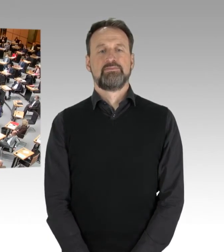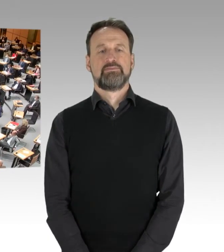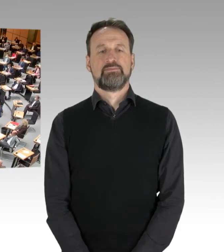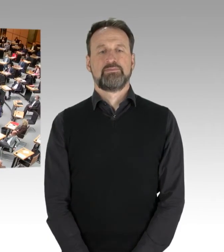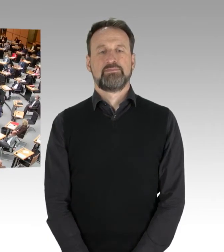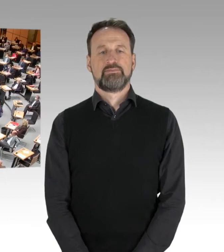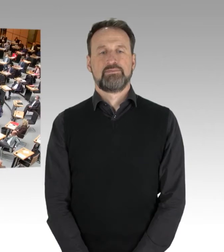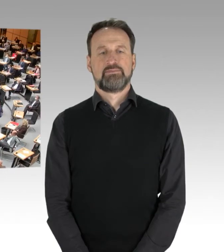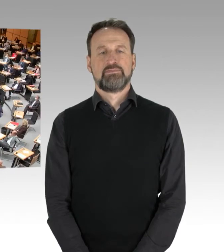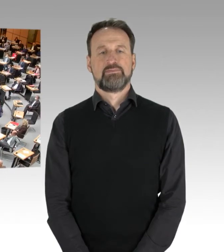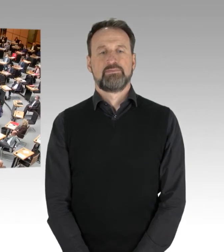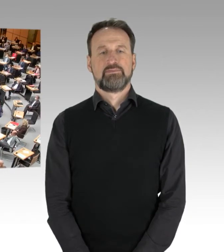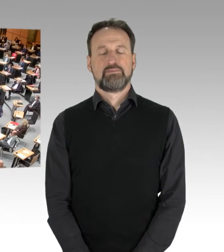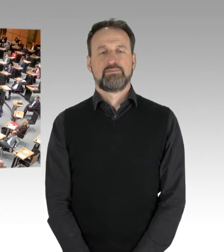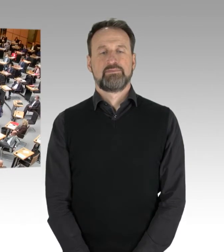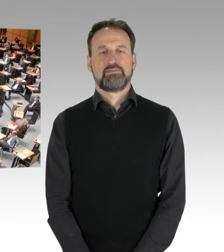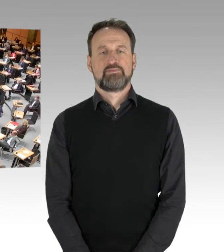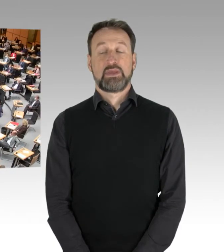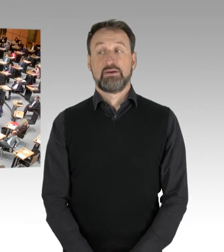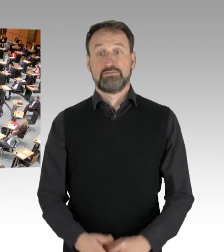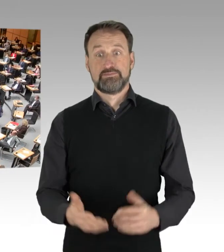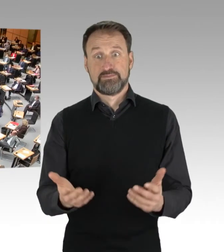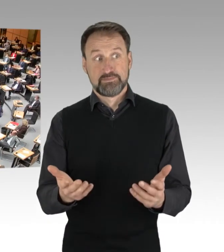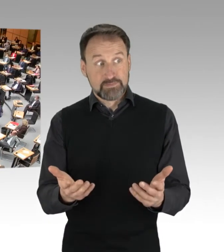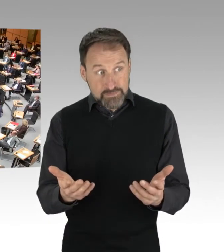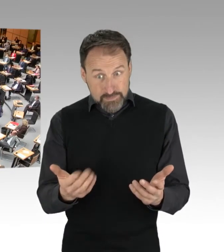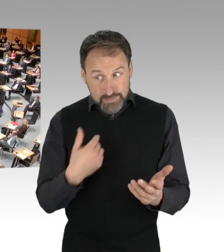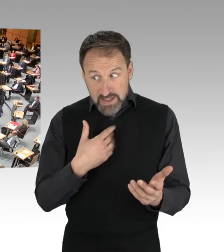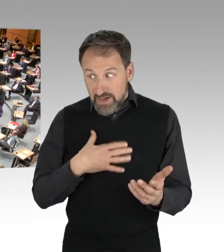Wir würden jetzt fortfahren nach Möglichkeit.